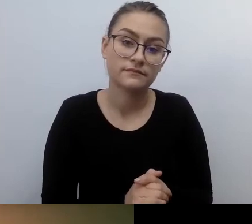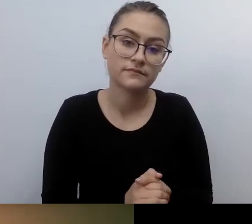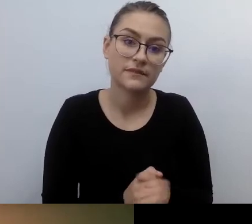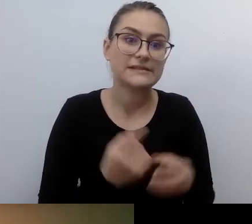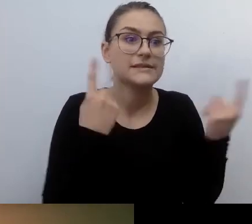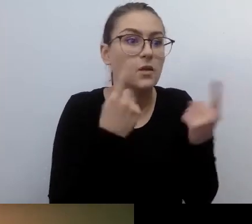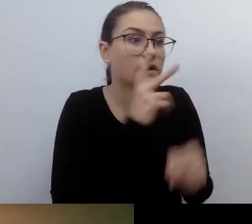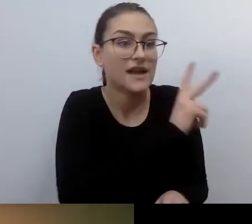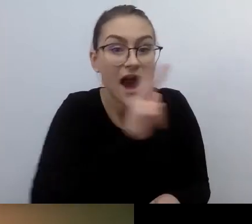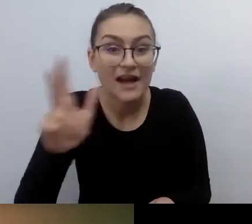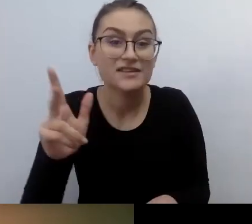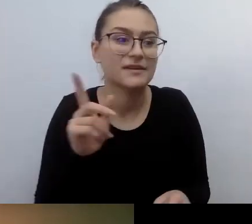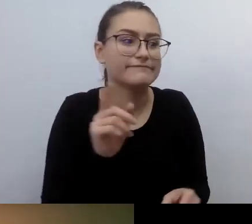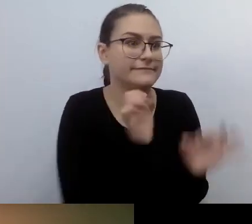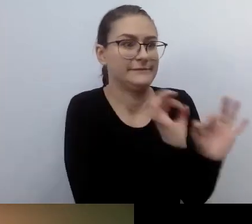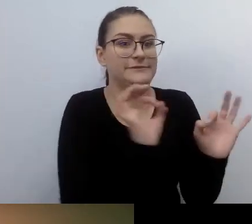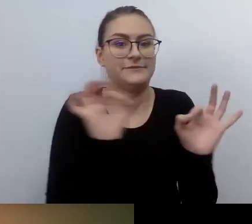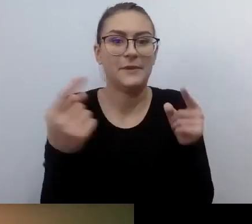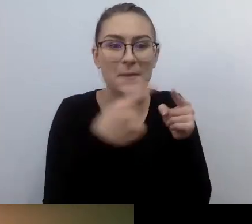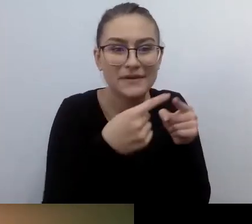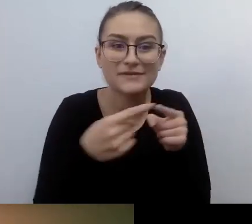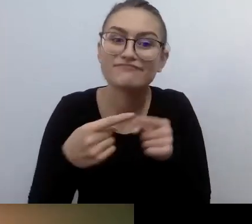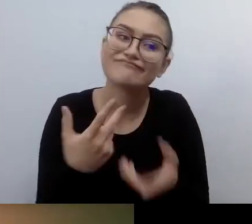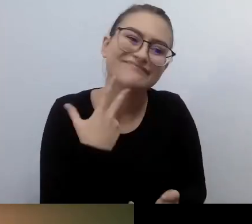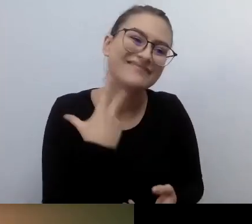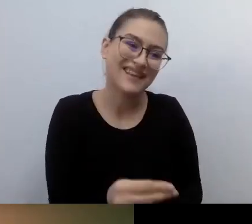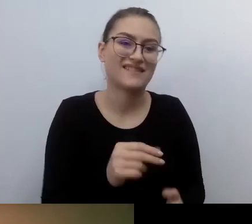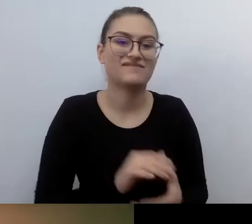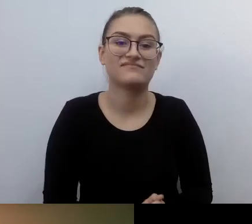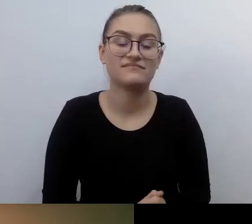Jest dużo naturalnych sytuacji życia powszedniego.